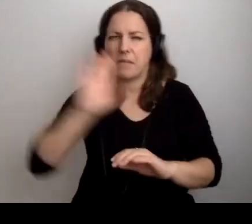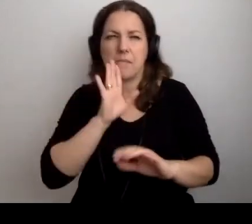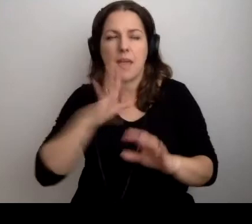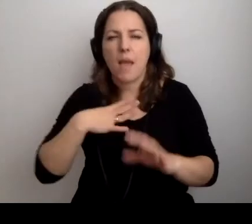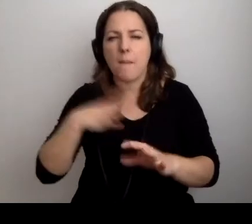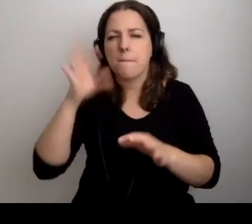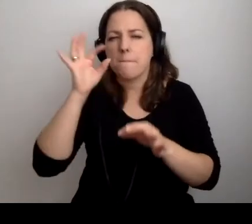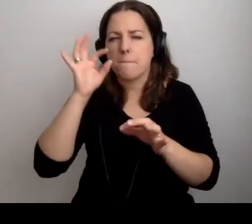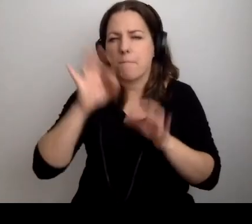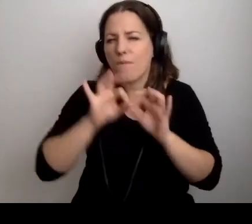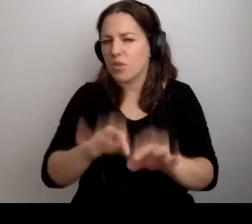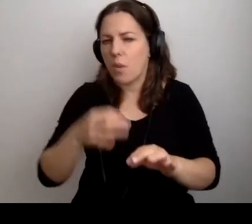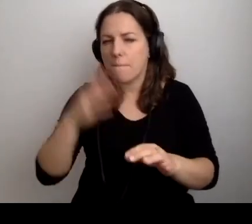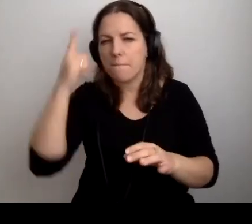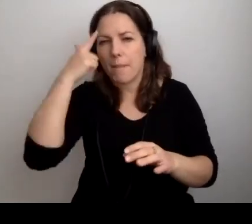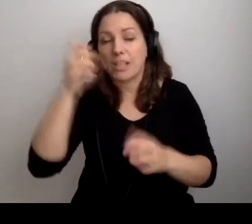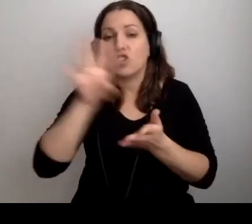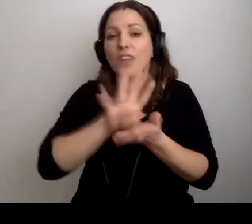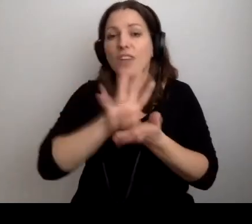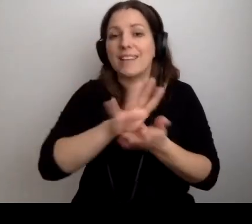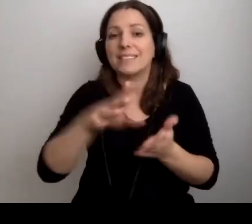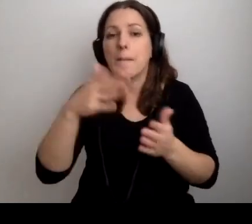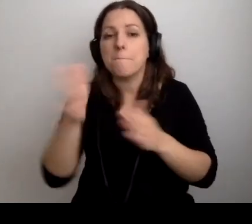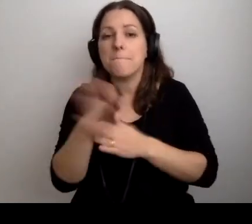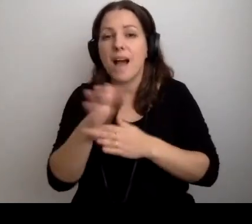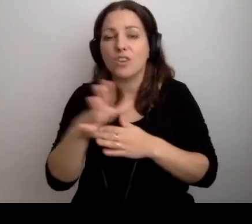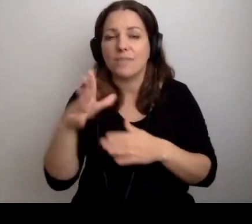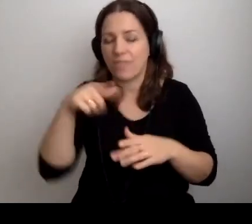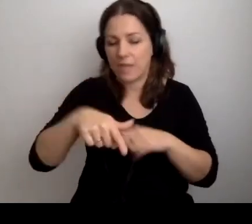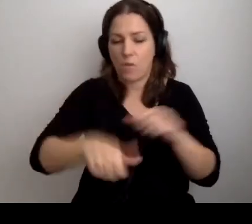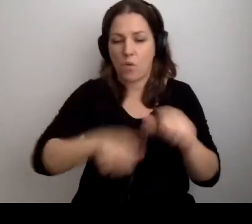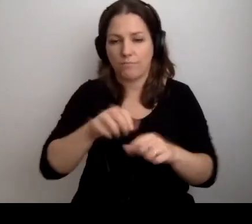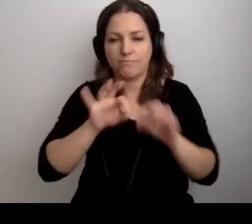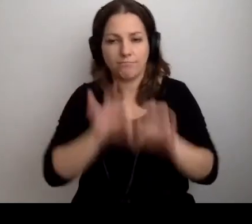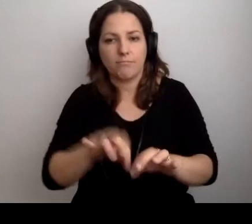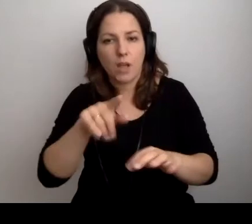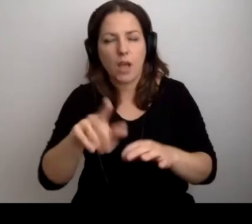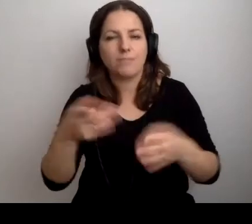Pamiętam, 14 marca został wprowadzony lockdown.